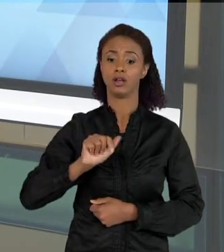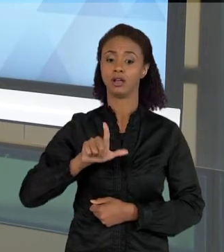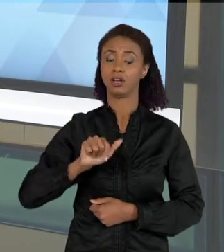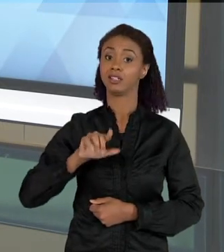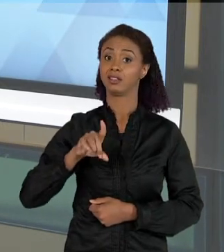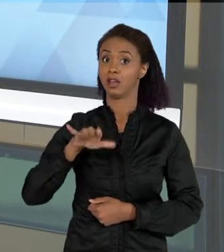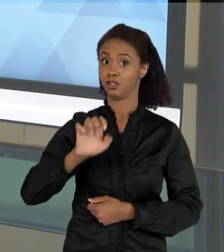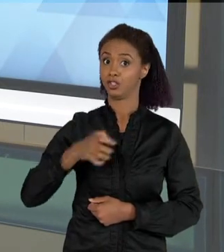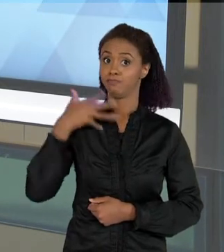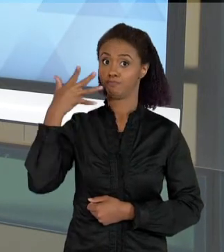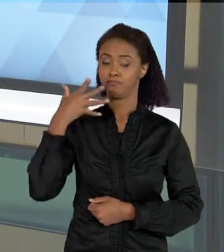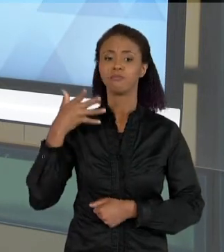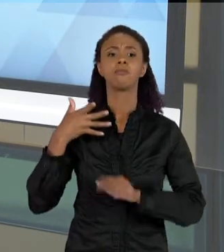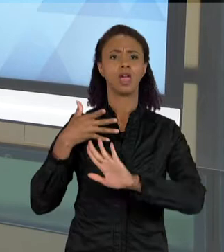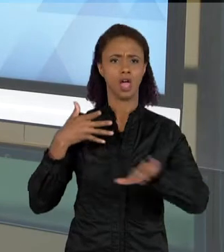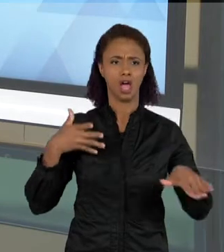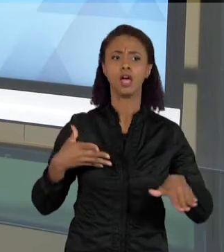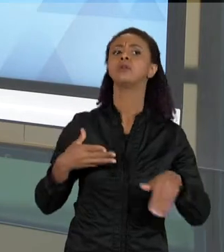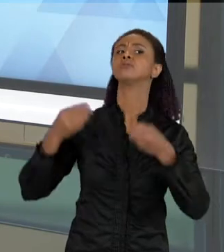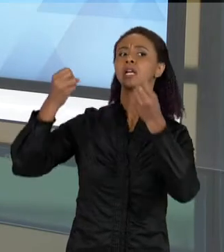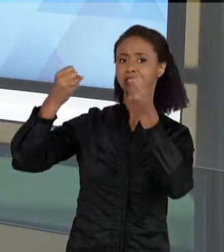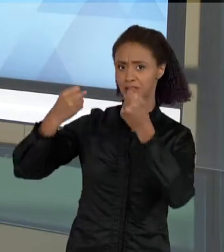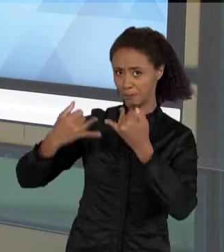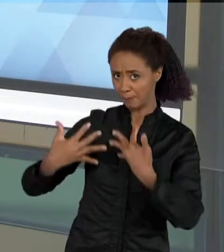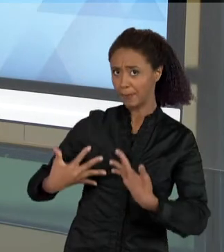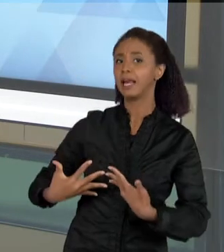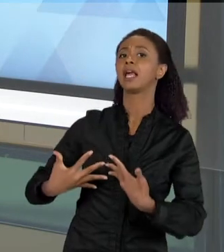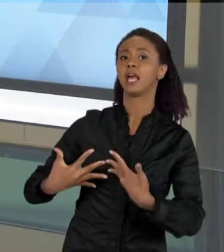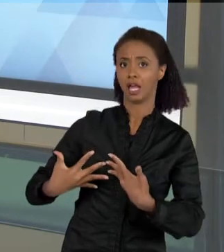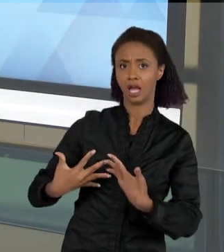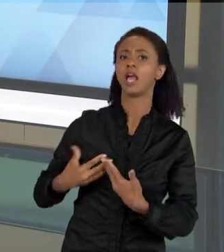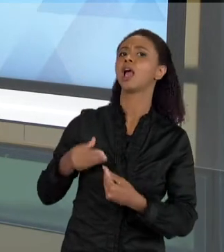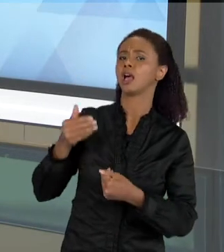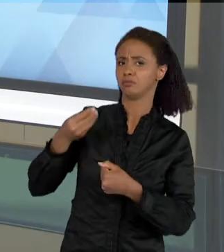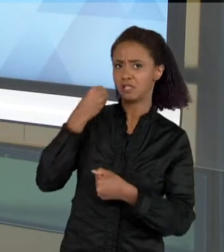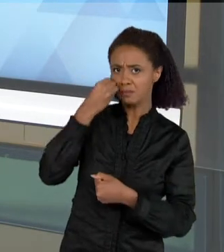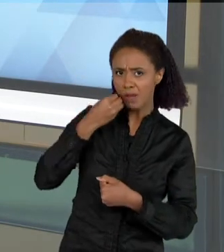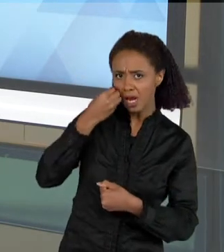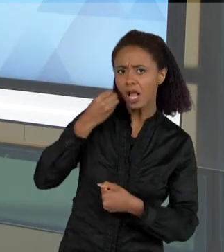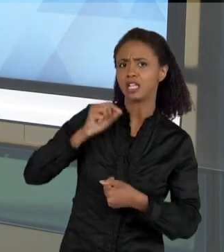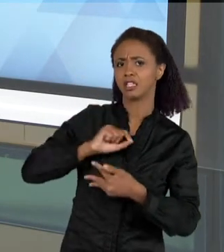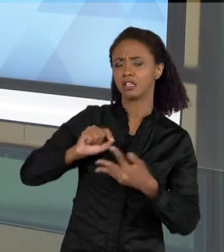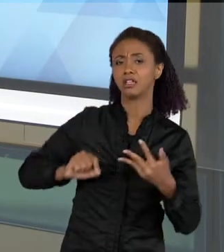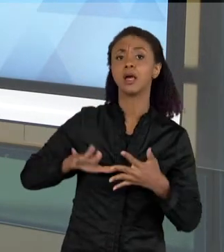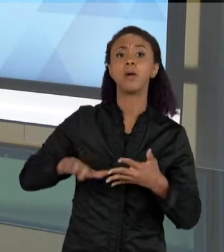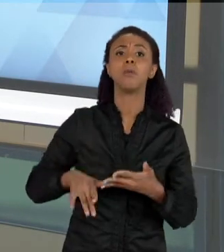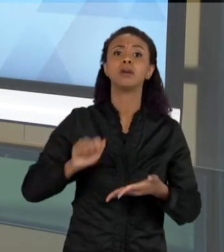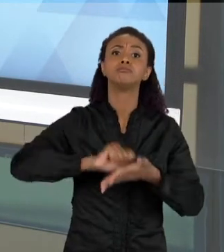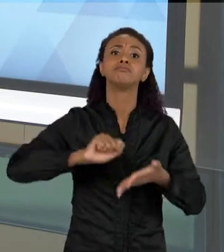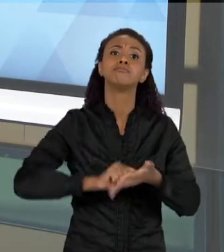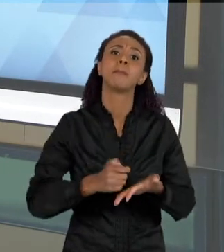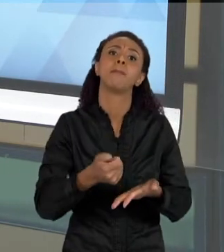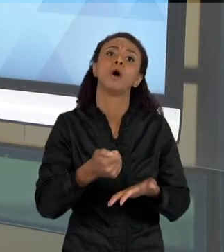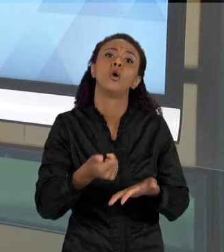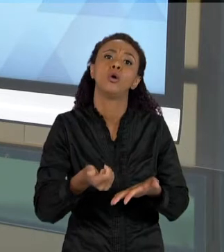SOBRE OS EXPERIMENTOS, ELAS FALAM SOBRE AS ATIVIDADES, MAS ESCREVEM POUCO OU LEEM POUCO NAS AULAS DE CIÊNCIAS. BOM, O